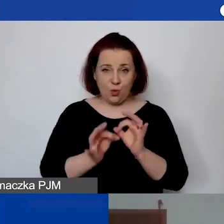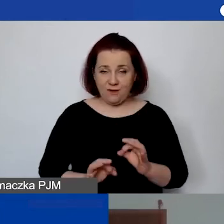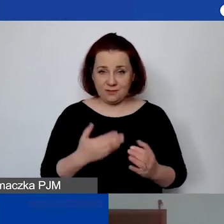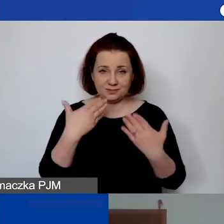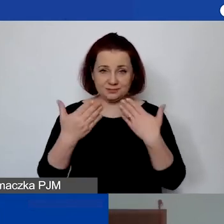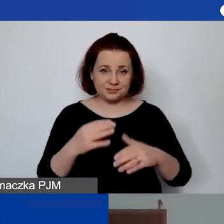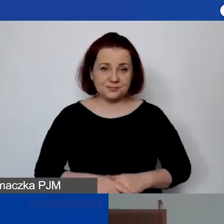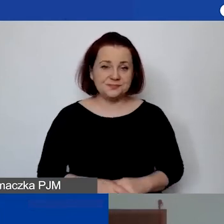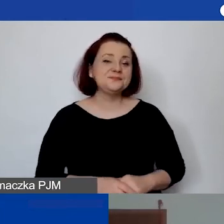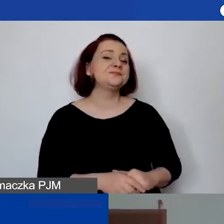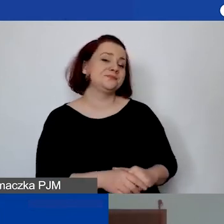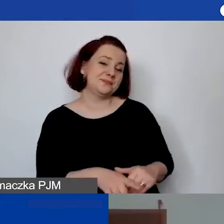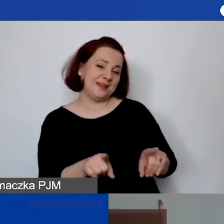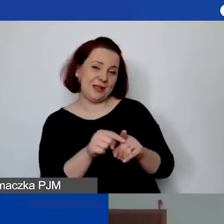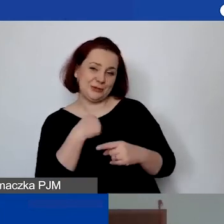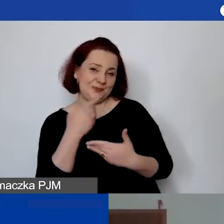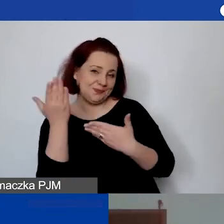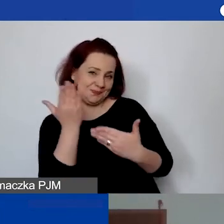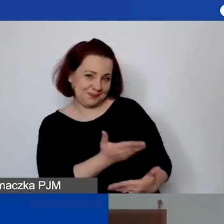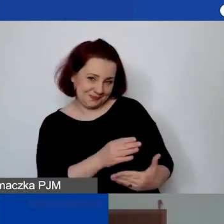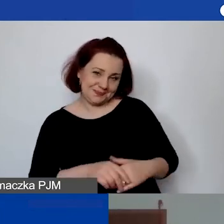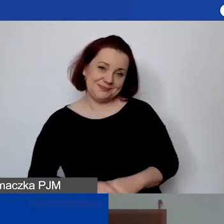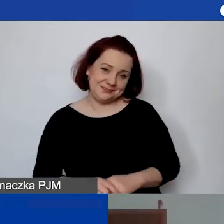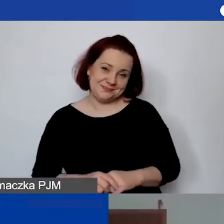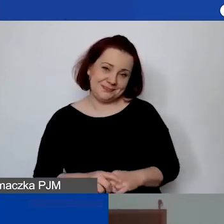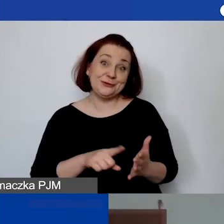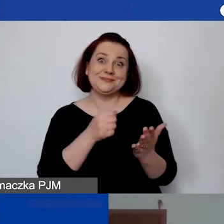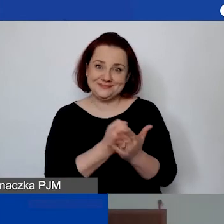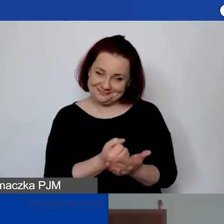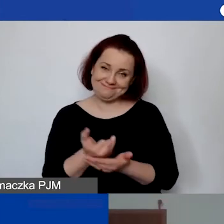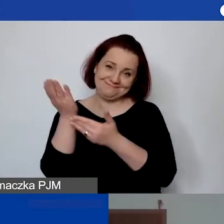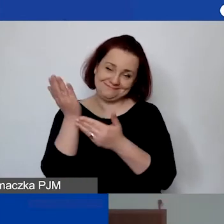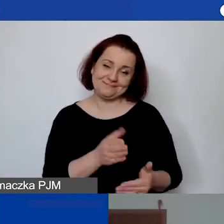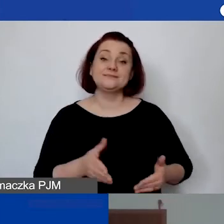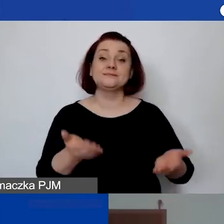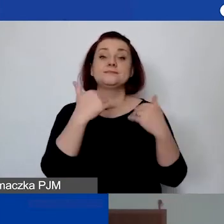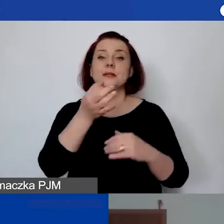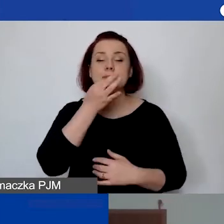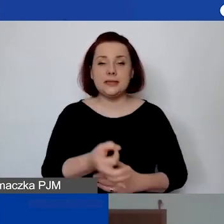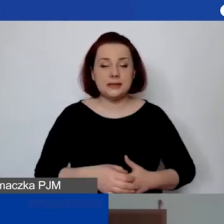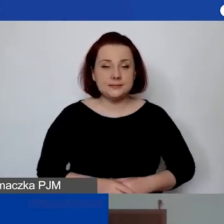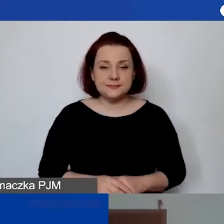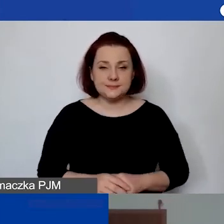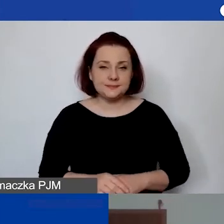Tak, ja również zapraszam. A raczej ponawiam zaproszenie. Następne pytanie jest troszkę bardziej szczegółowe,